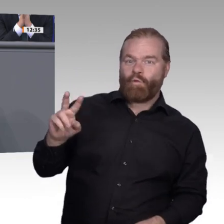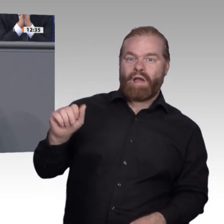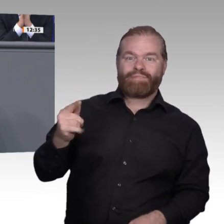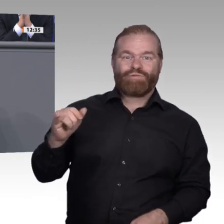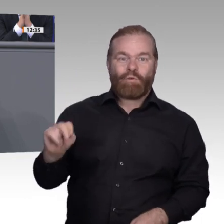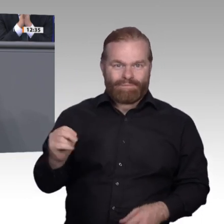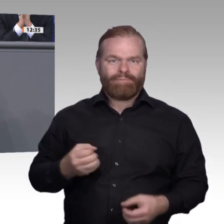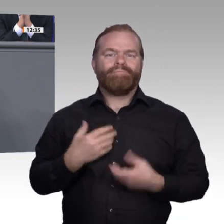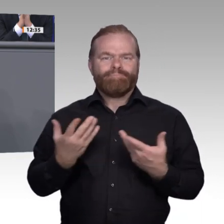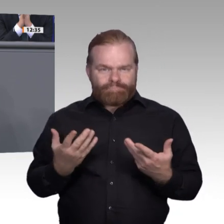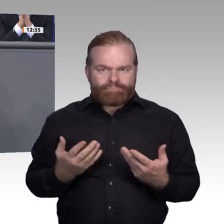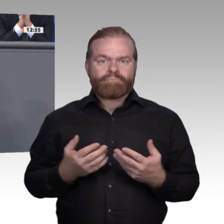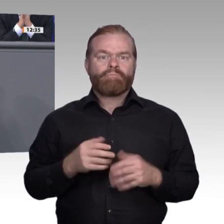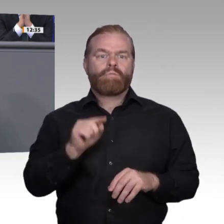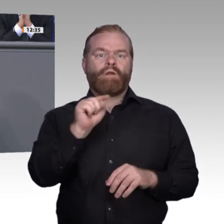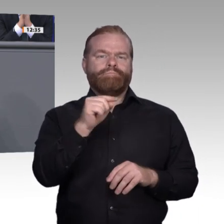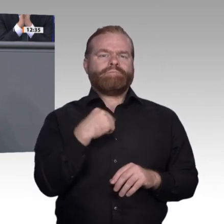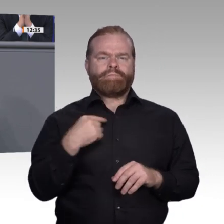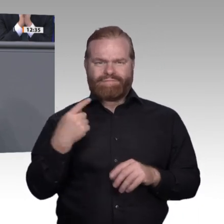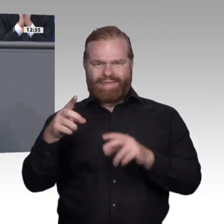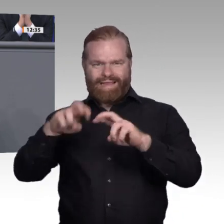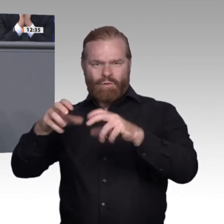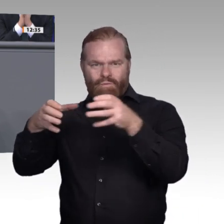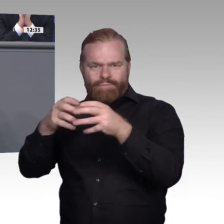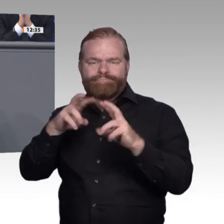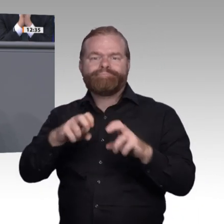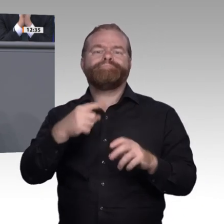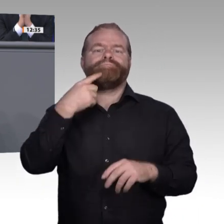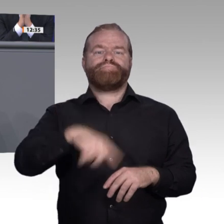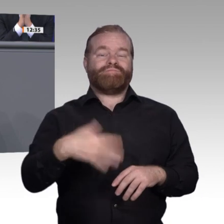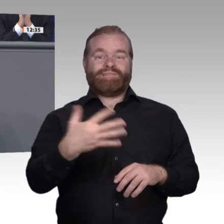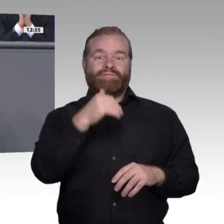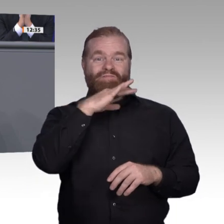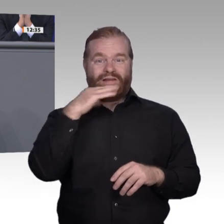aber insgesamt ist es vor allen Dingen entscheidend, wie man sich dem Thema nähert. Wir haben